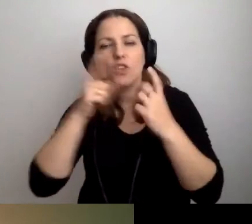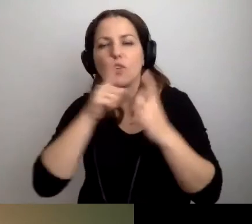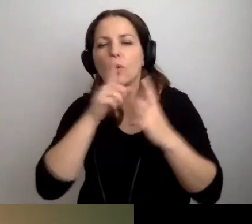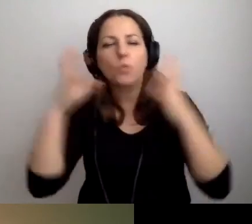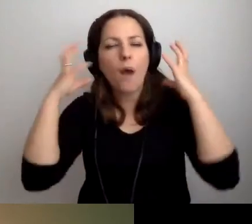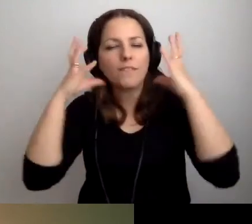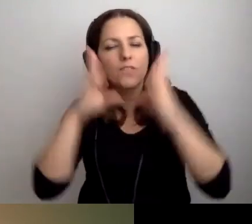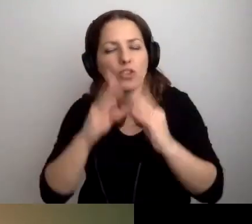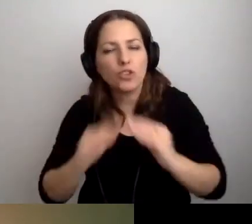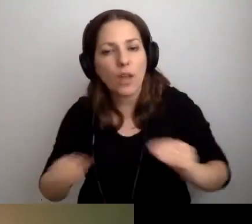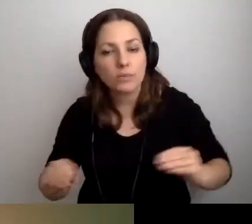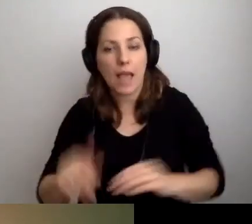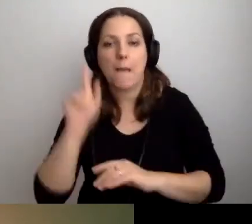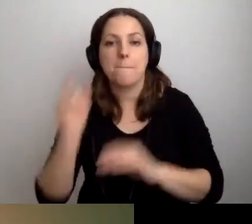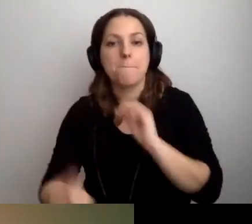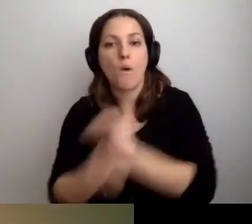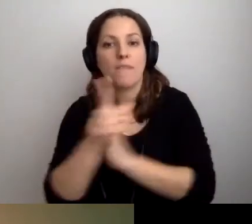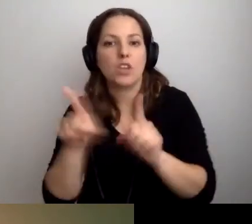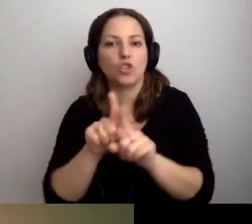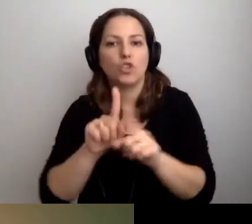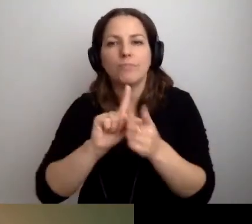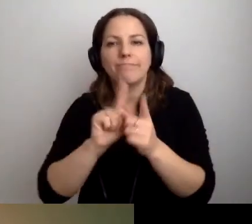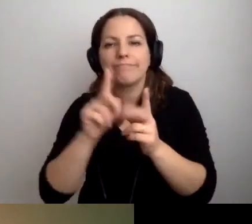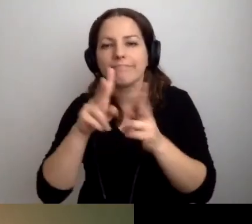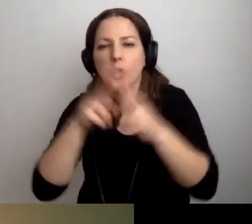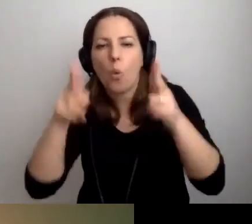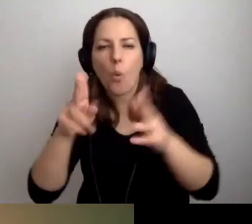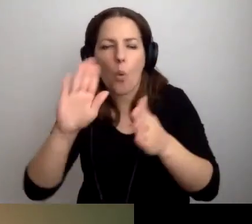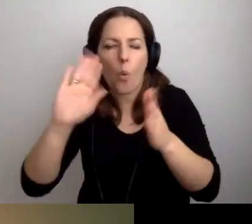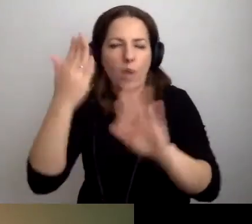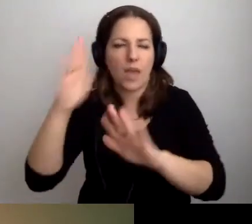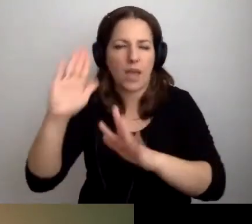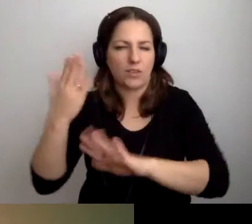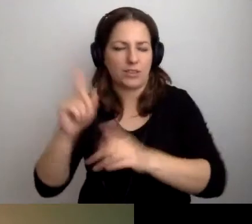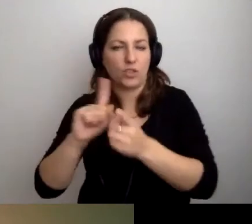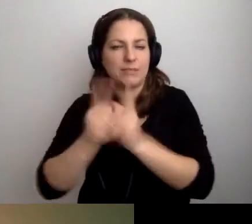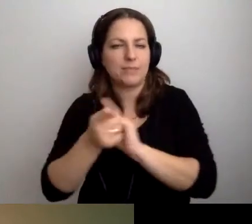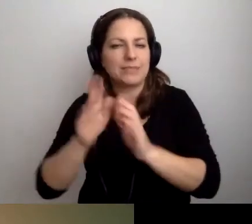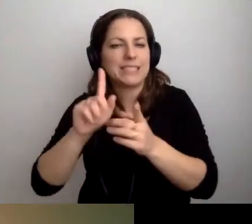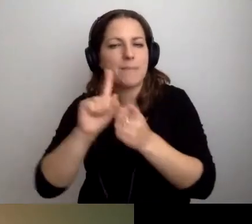Będą szybkie ujęcia i zmiany planów.